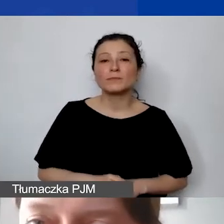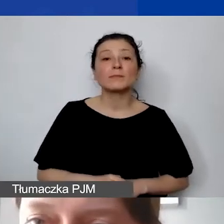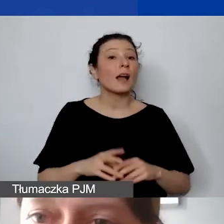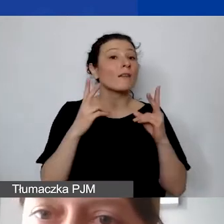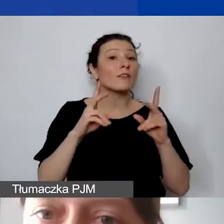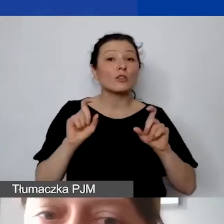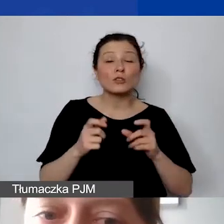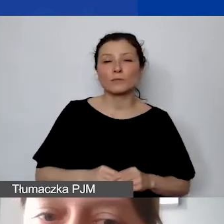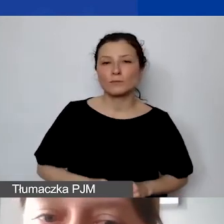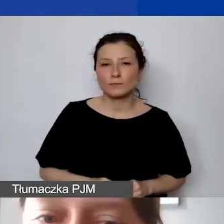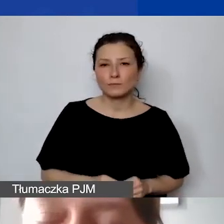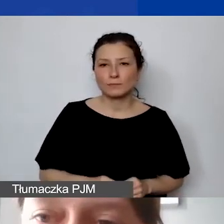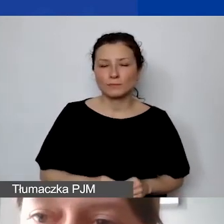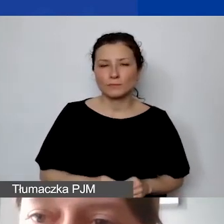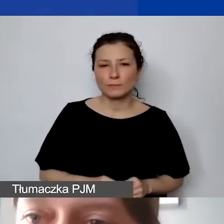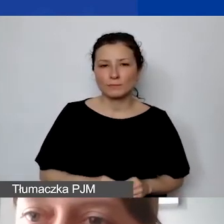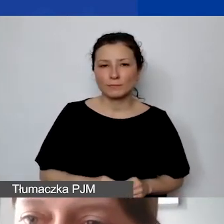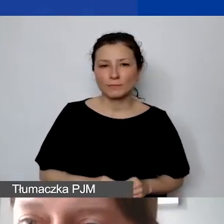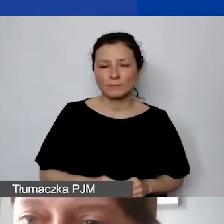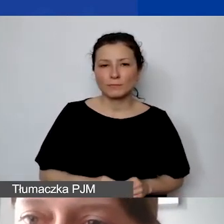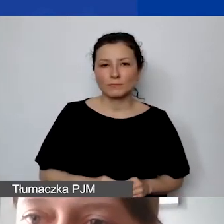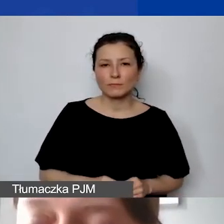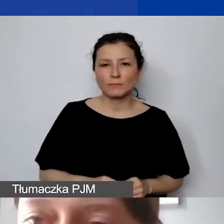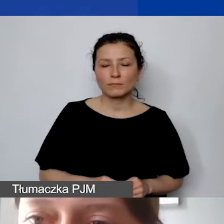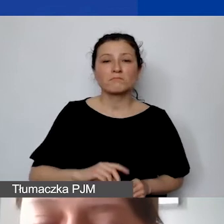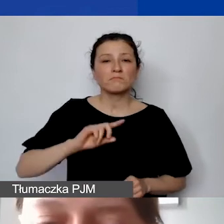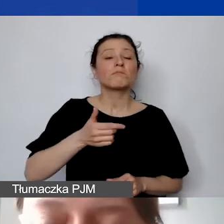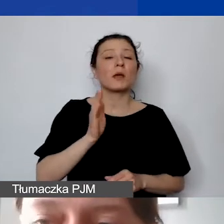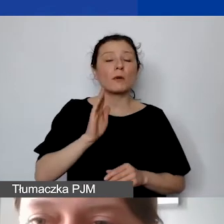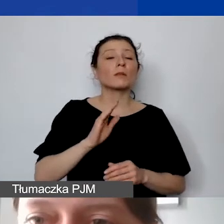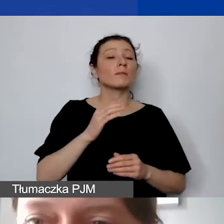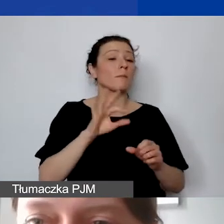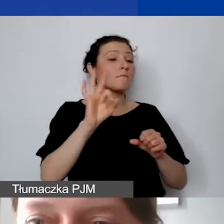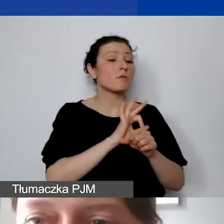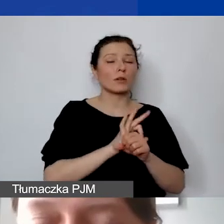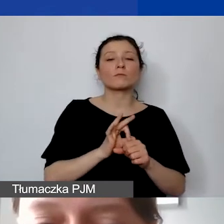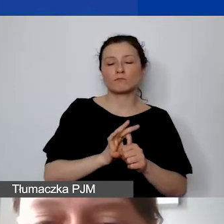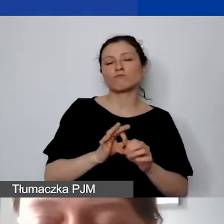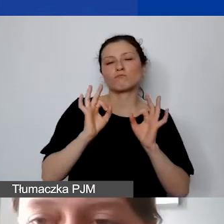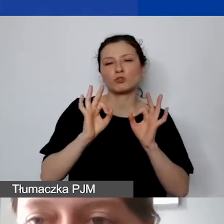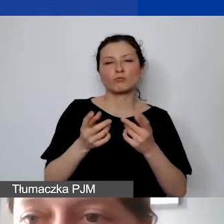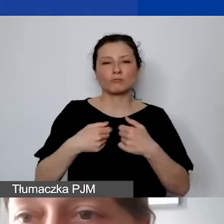żebyśmy potem po prostu płynnie ten projekt realizowali i bez problemu go sprawozdawali